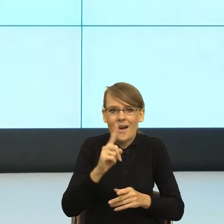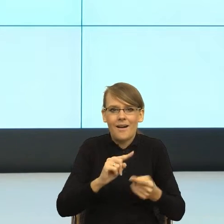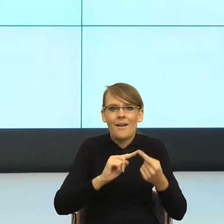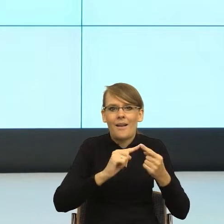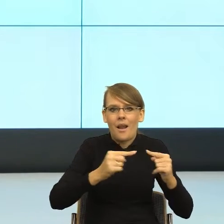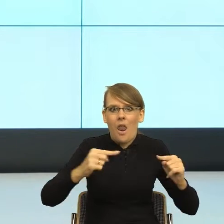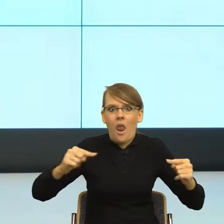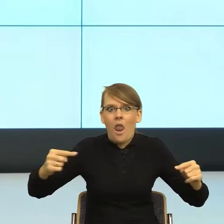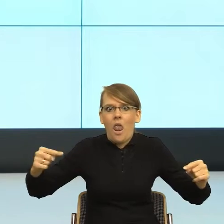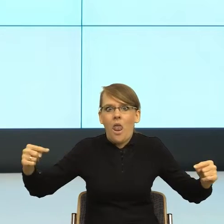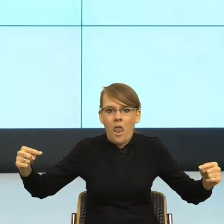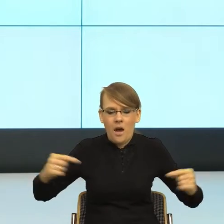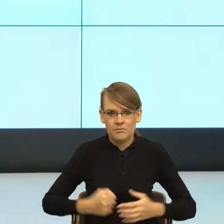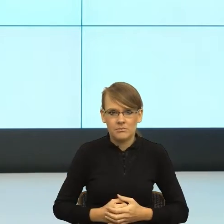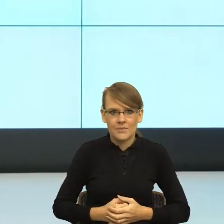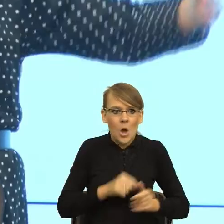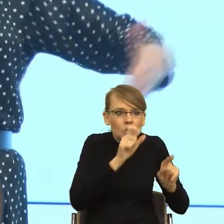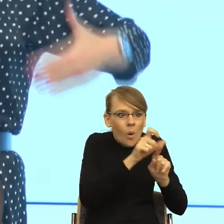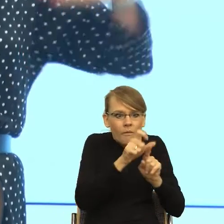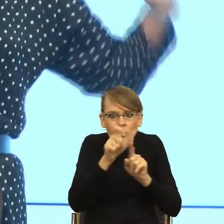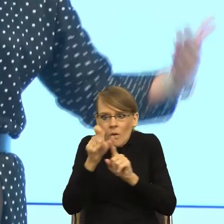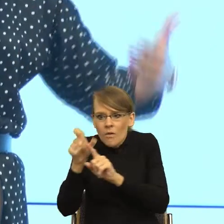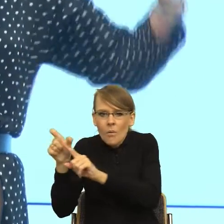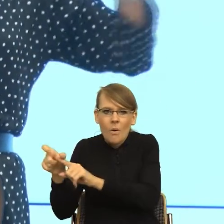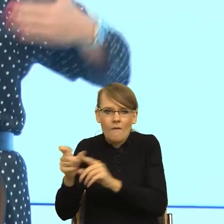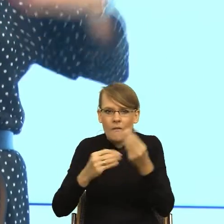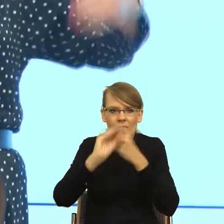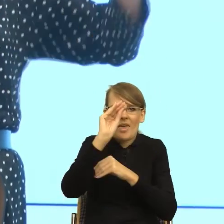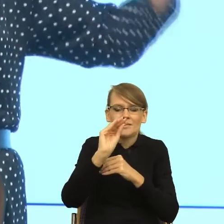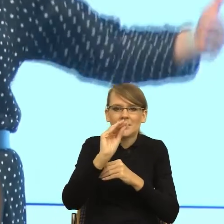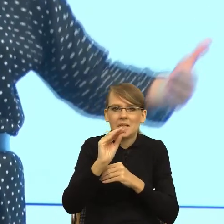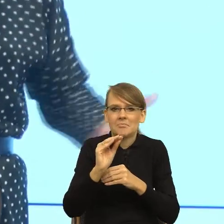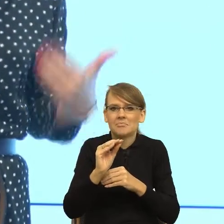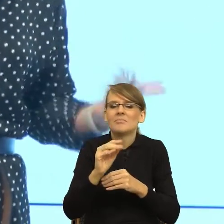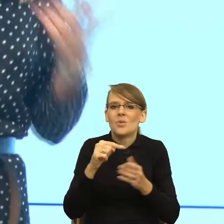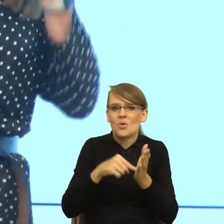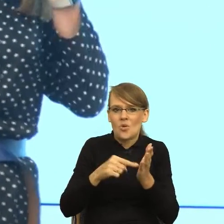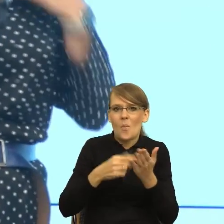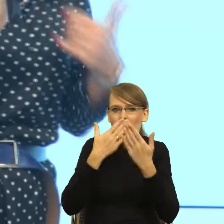to że tam jest więcej słów jest odzwierciedleniem naszej relacji z drugim człowiekiem. To się w nauce ładnie nazywa